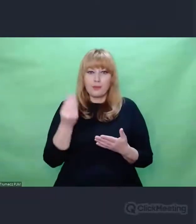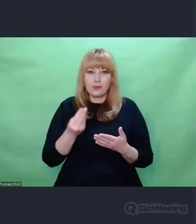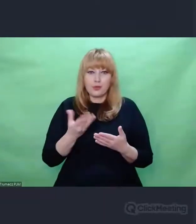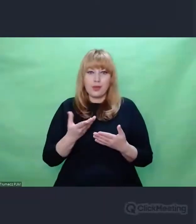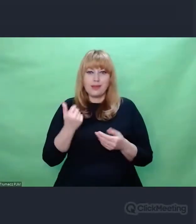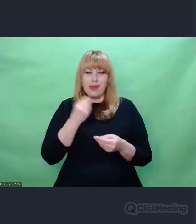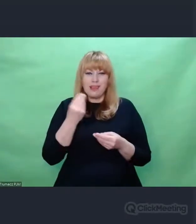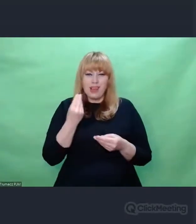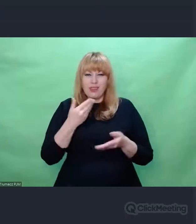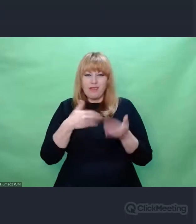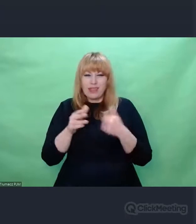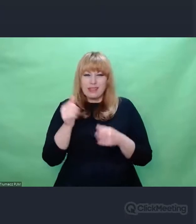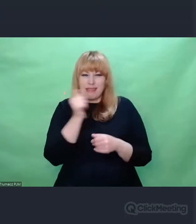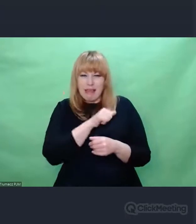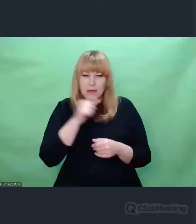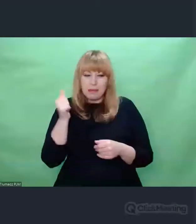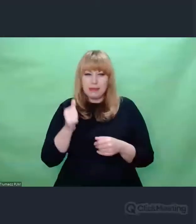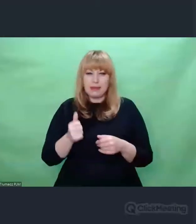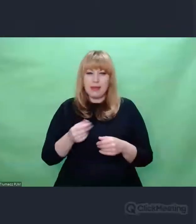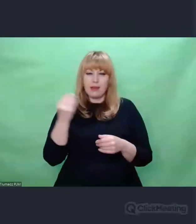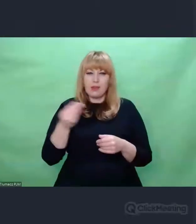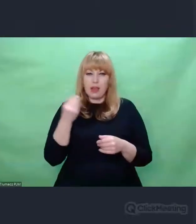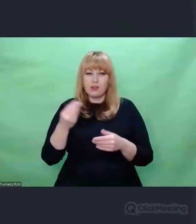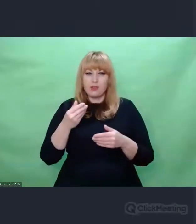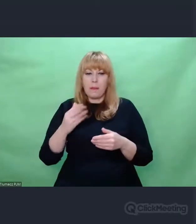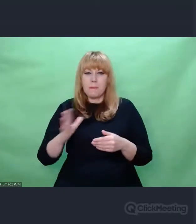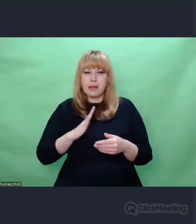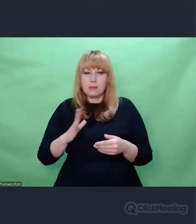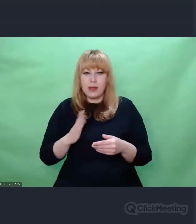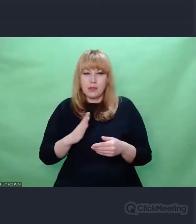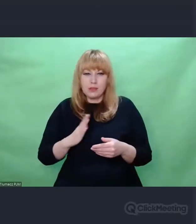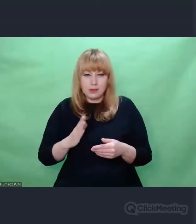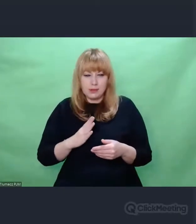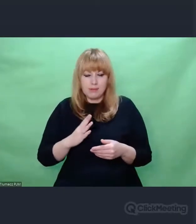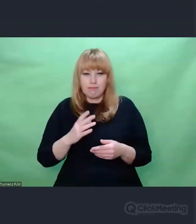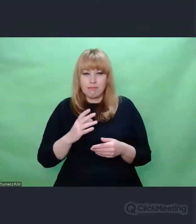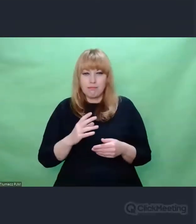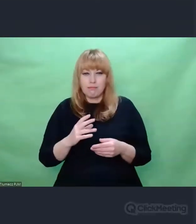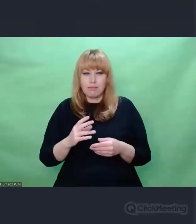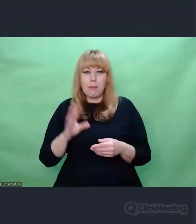zwiększać przepustowość, a przede wszystkim bezpieczeństwo. coś, co dzisiaj byśmy nazwali cyberbezpieczeństwem.